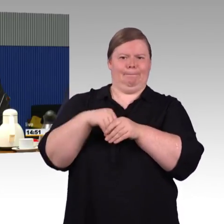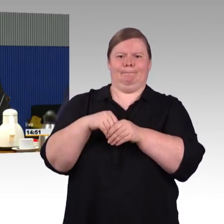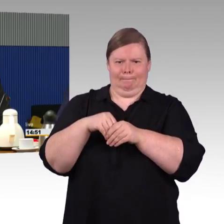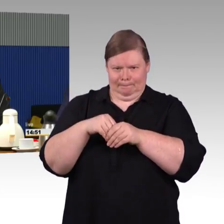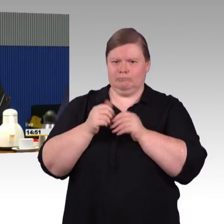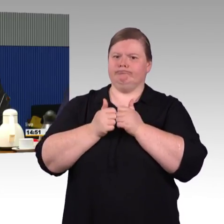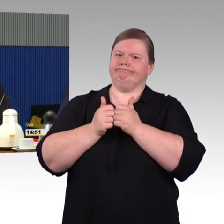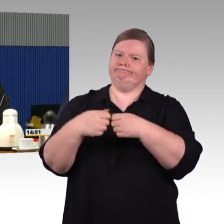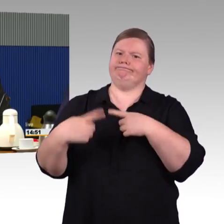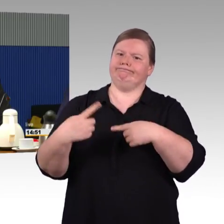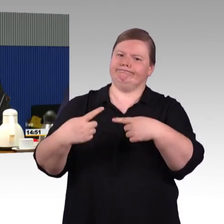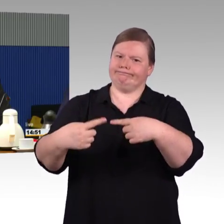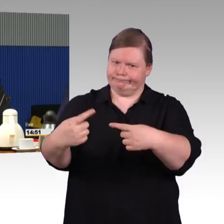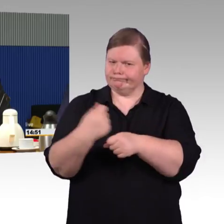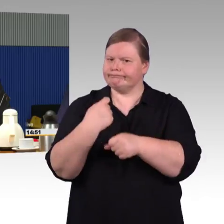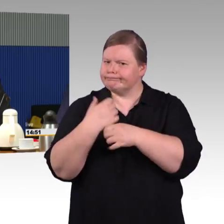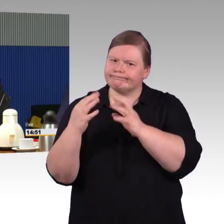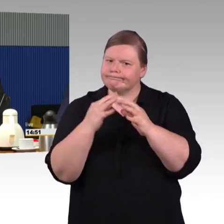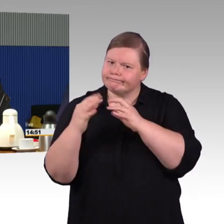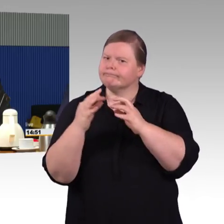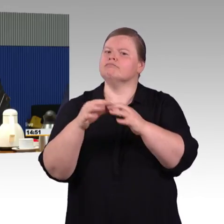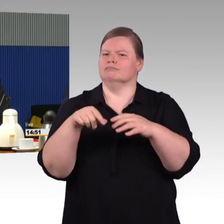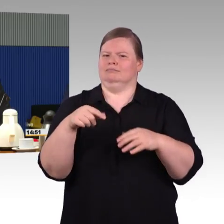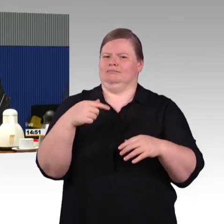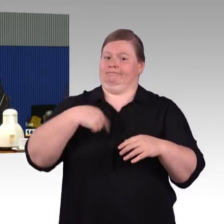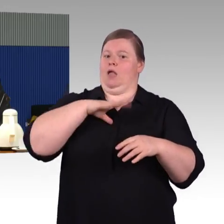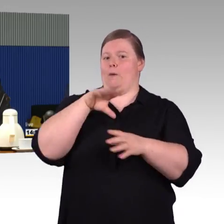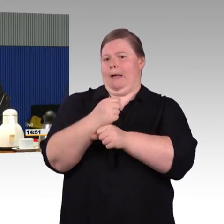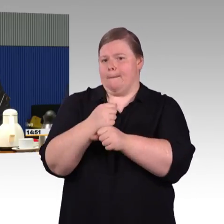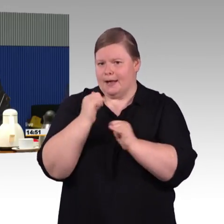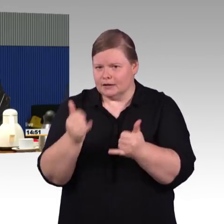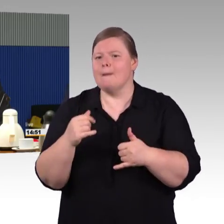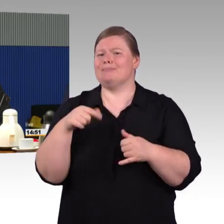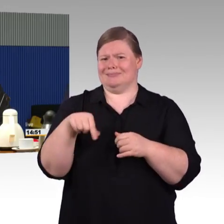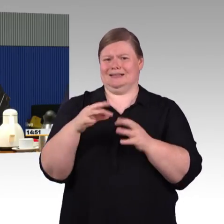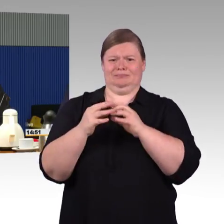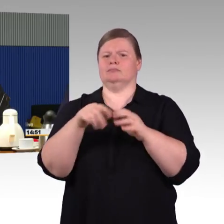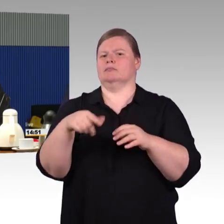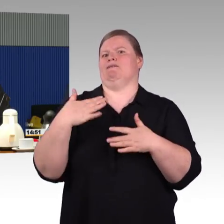Vielleicht noch zum Thema ICE 4, natürlich, ich habe es vorhin gesagt, ist das wichtig, aber